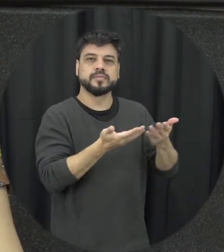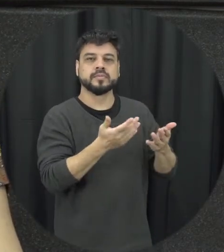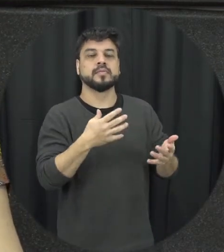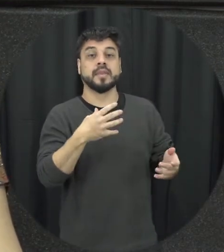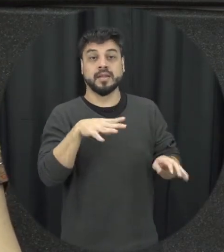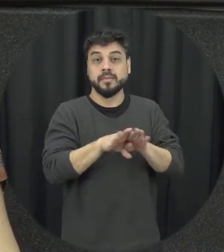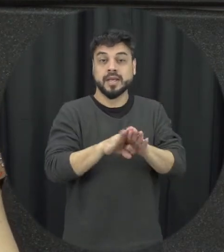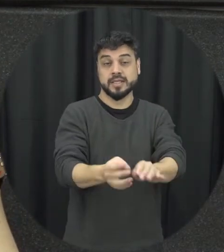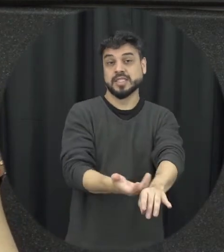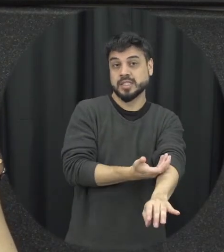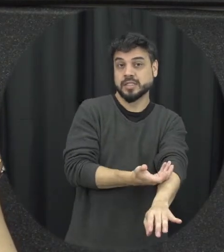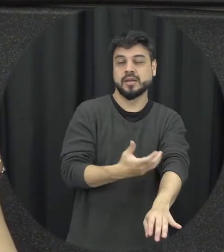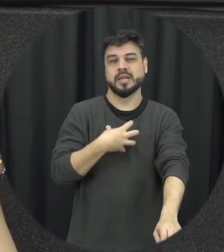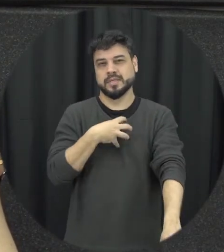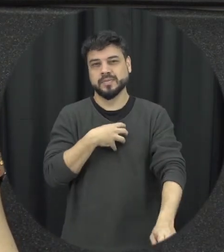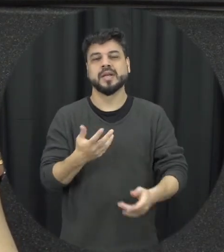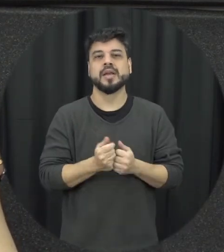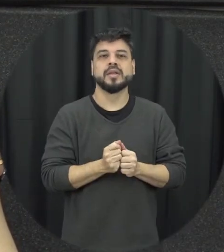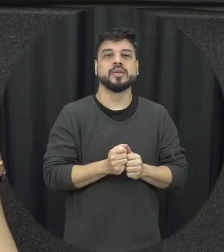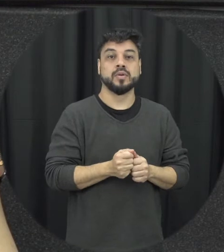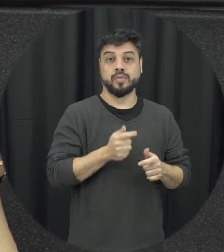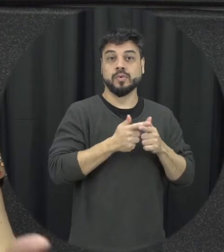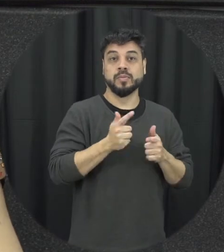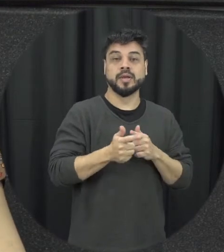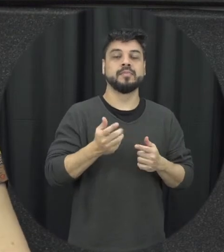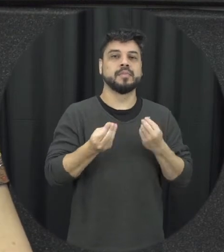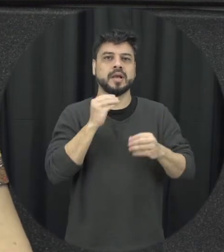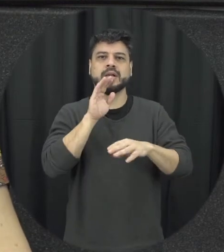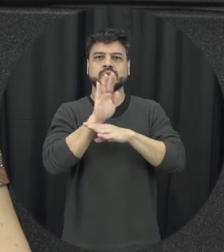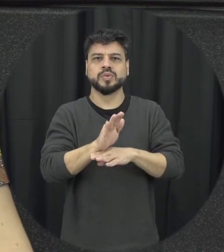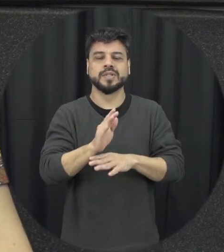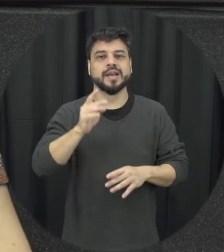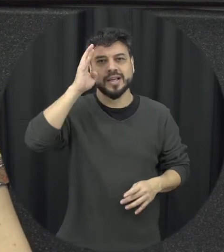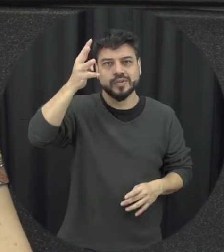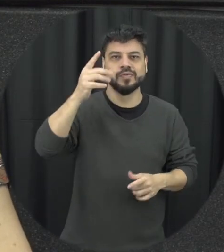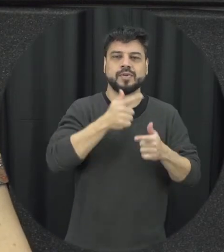as emoções, jeitos negativos, lidar com o problema com as emoções aqui se ajudasse na resolução de